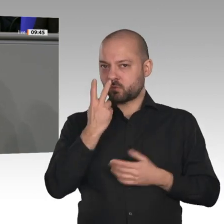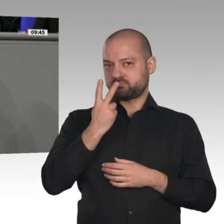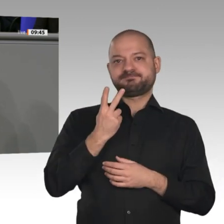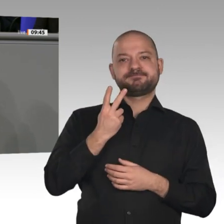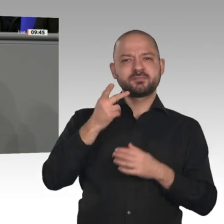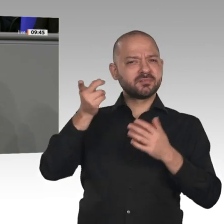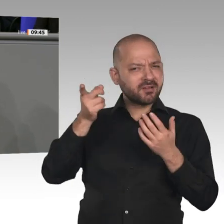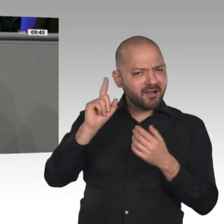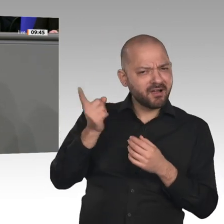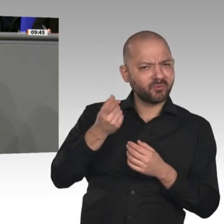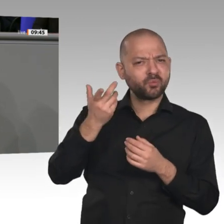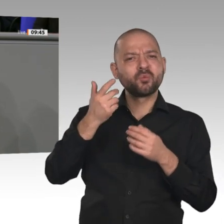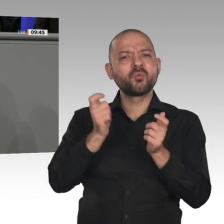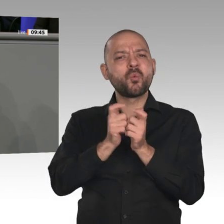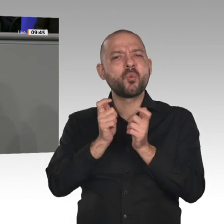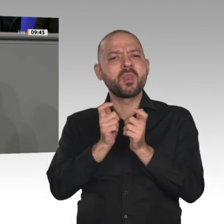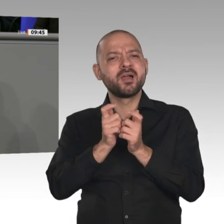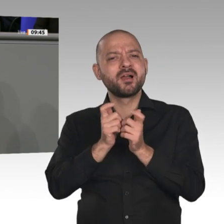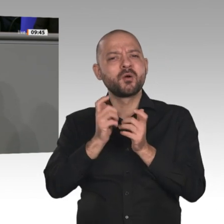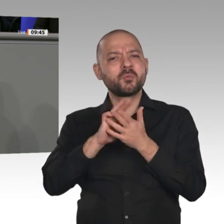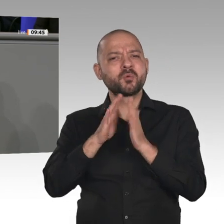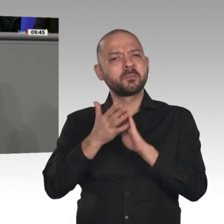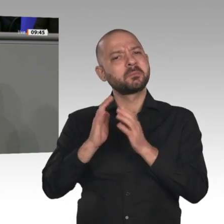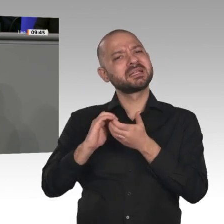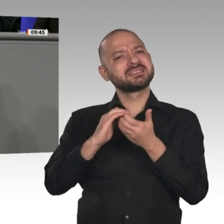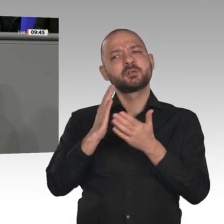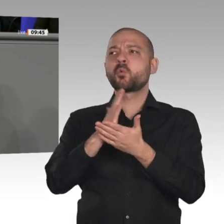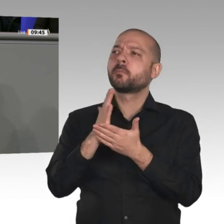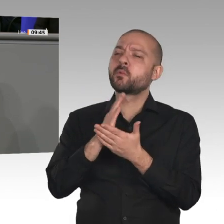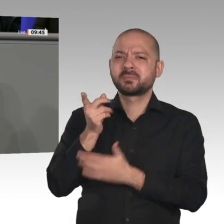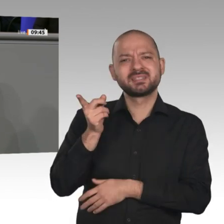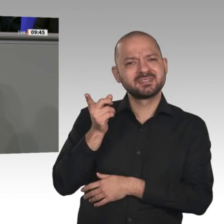Signal an dieses Land. Da holen Sie aus allen gesellschaftlichen Gruppen Menschen